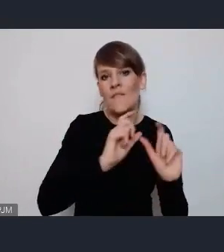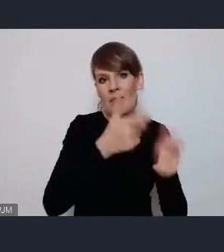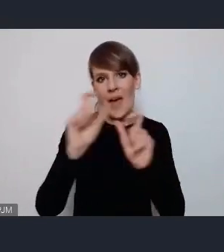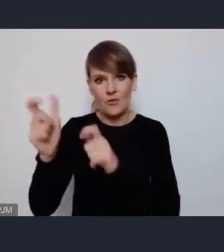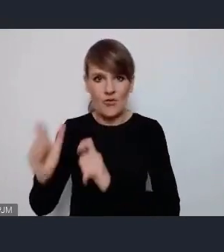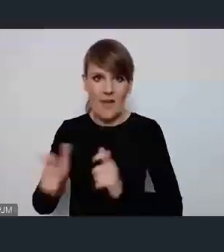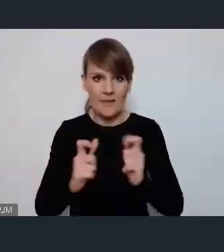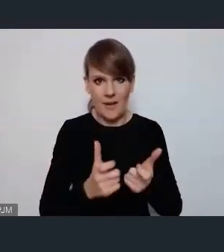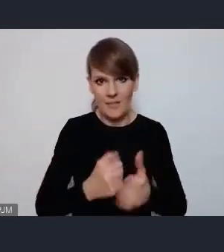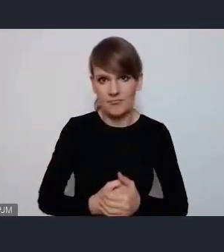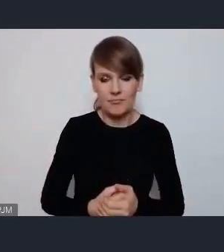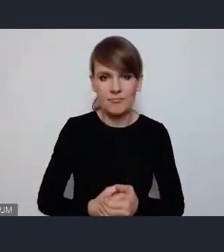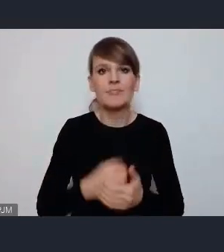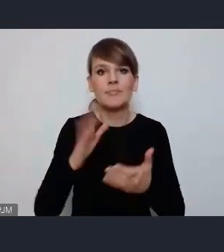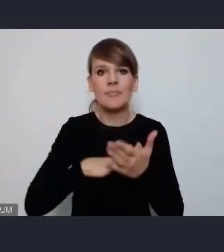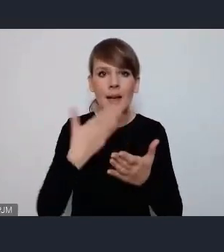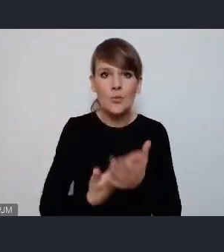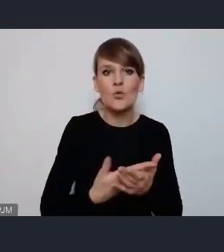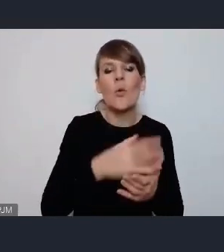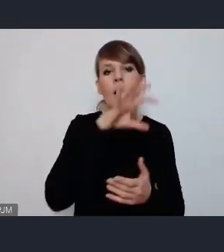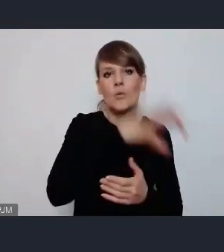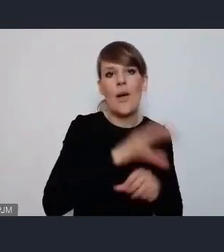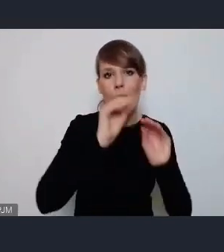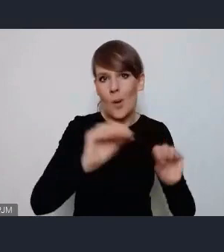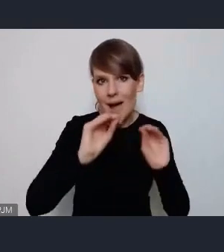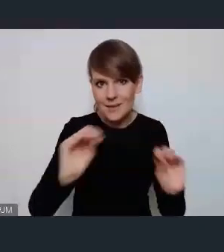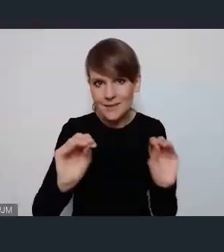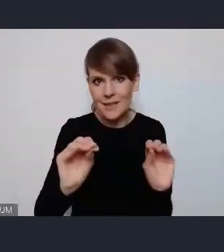Między innymi neo scena edukacyjna więc tam bardzo fajnie jakby